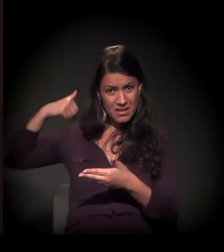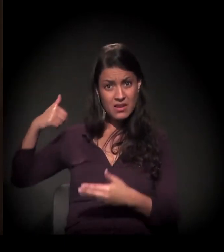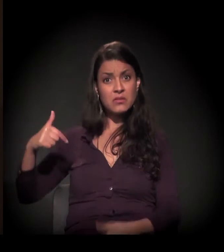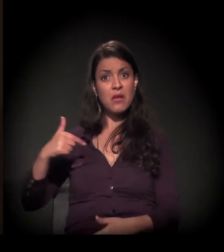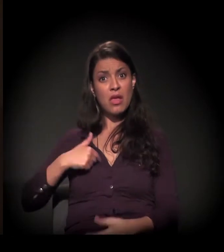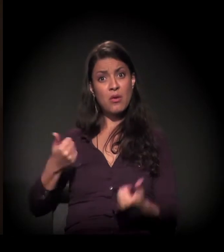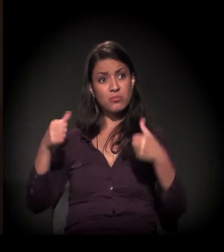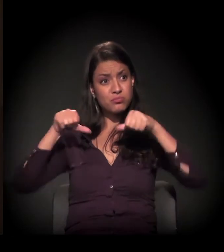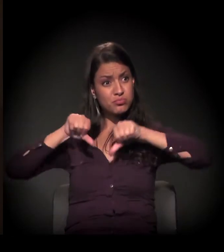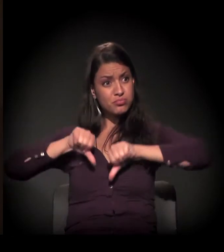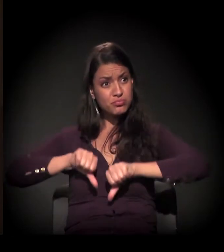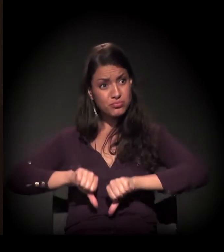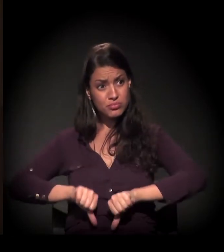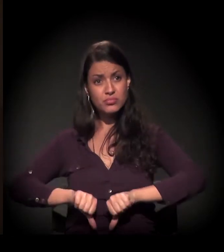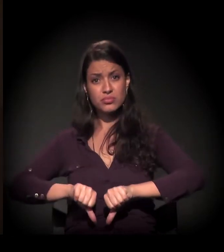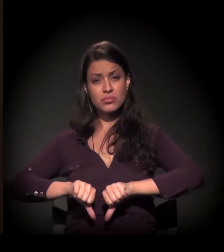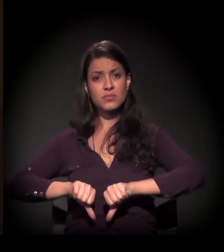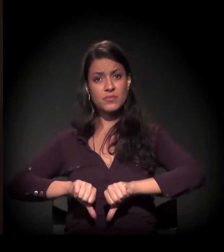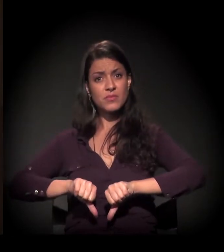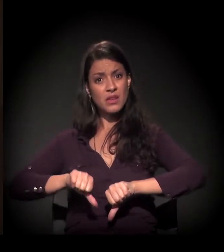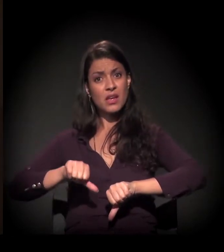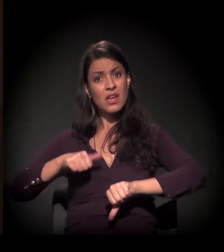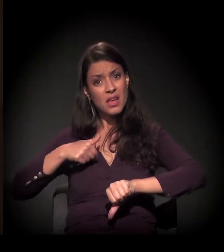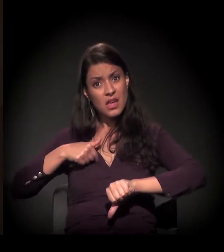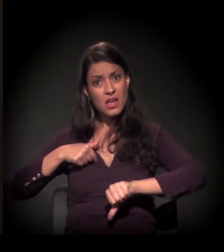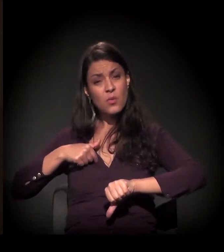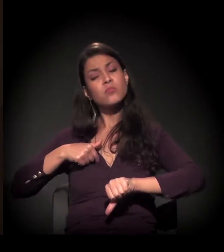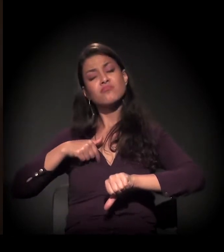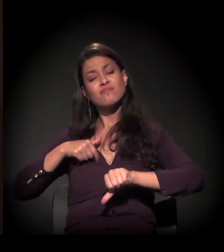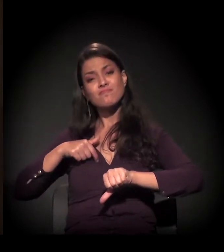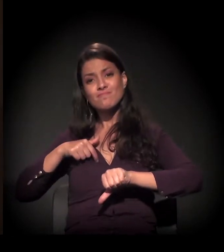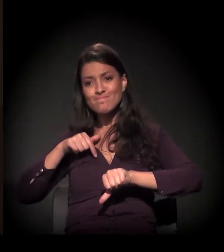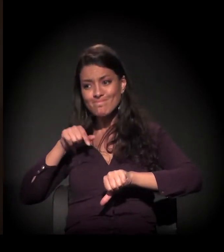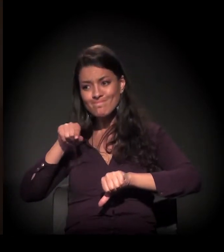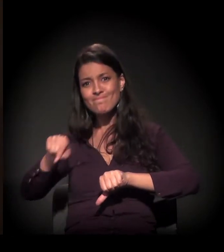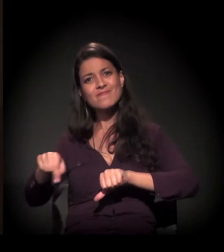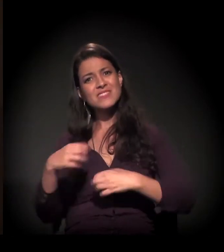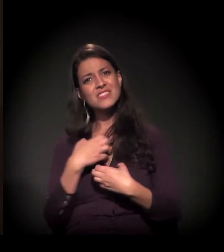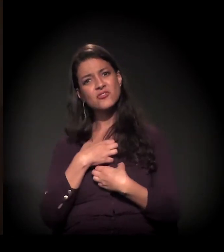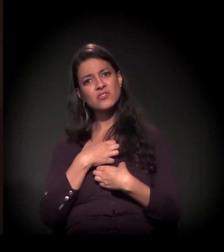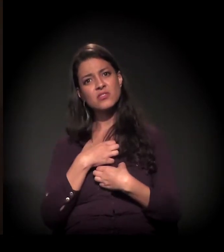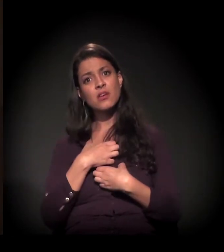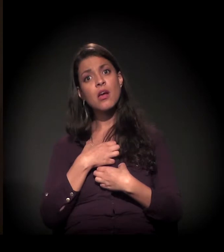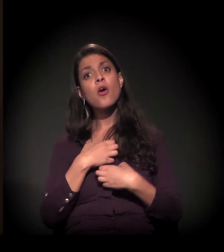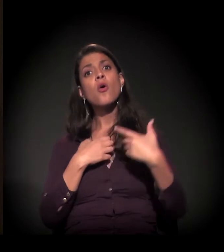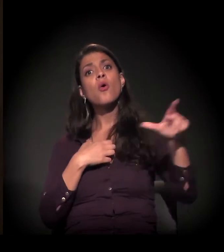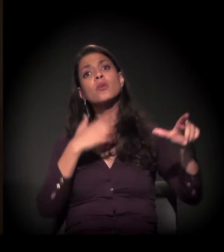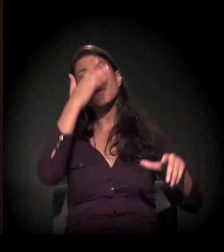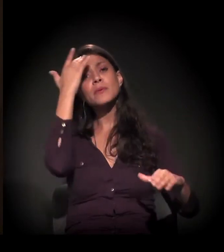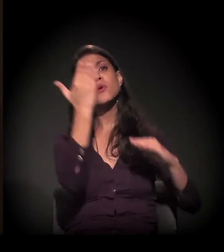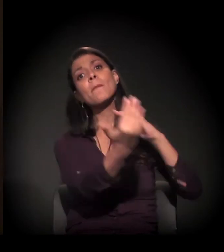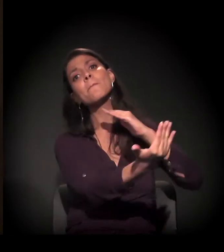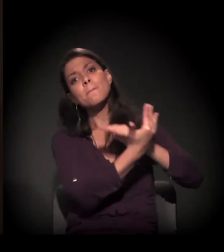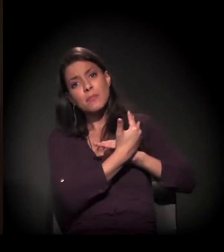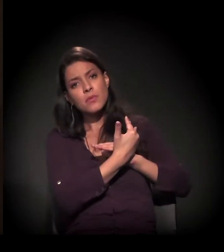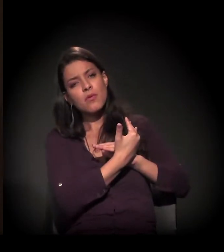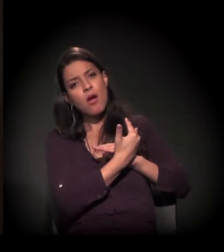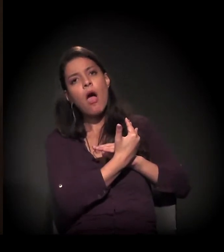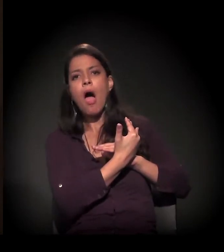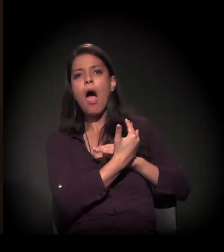eu estive lá, alguém me deu as mãos e eu saí. E eu precisava dar as minhas mãos a outras pessoas.